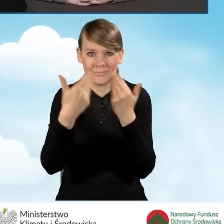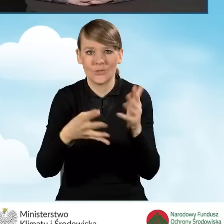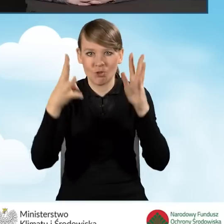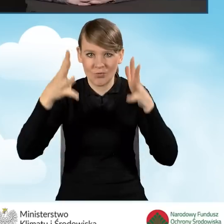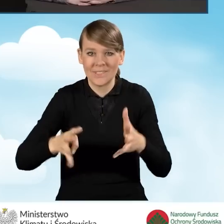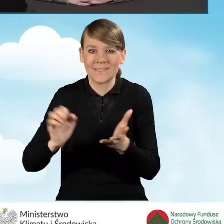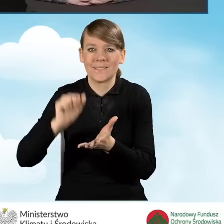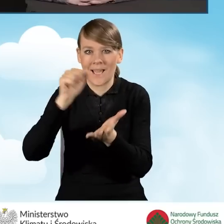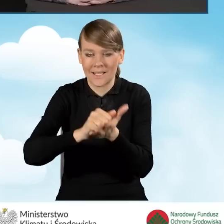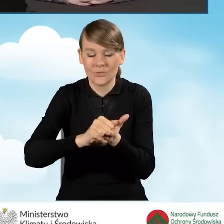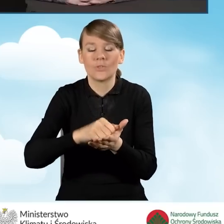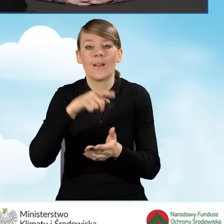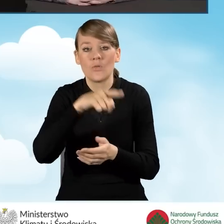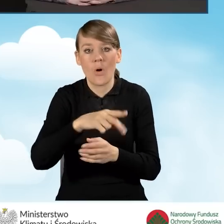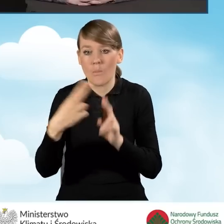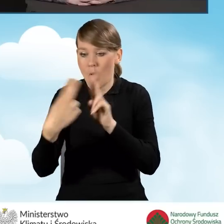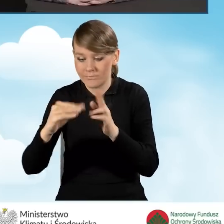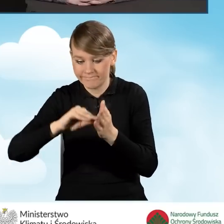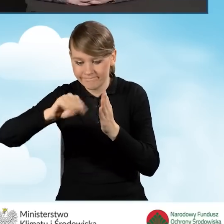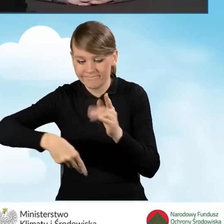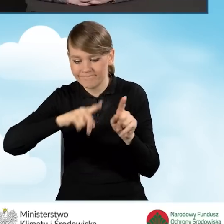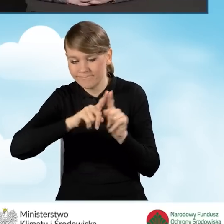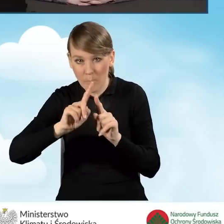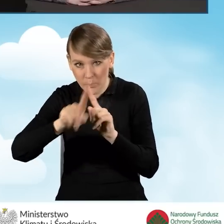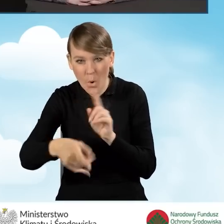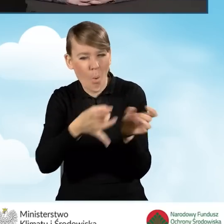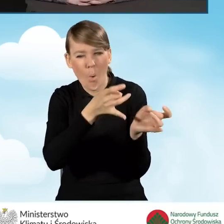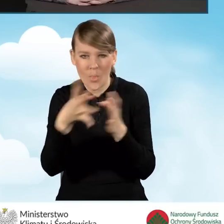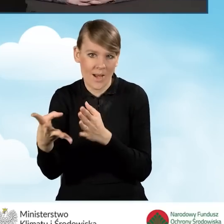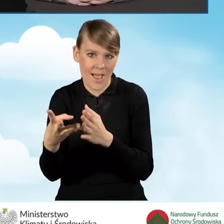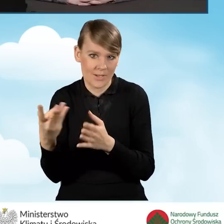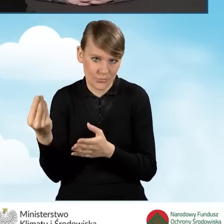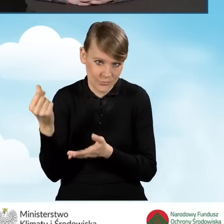zaraz po podpisaniu porozumienia, tak żeby miała możliwość uruchomienia punktu